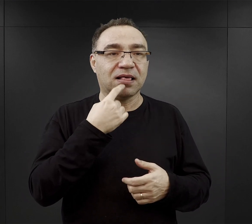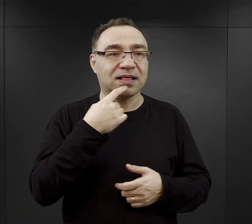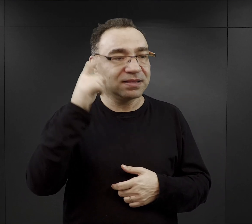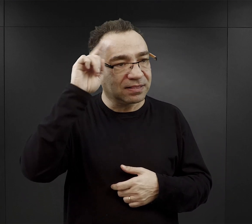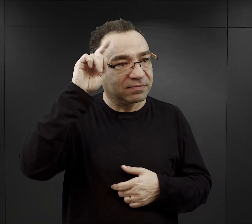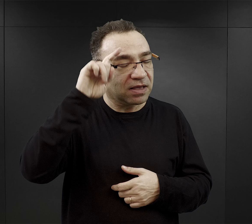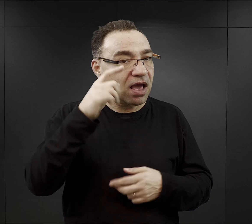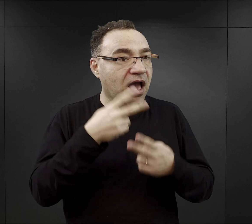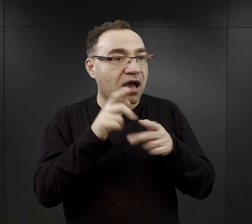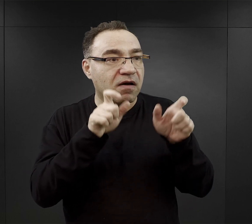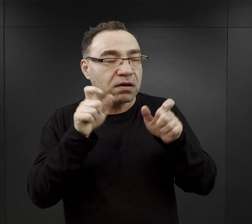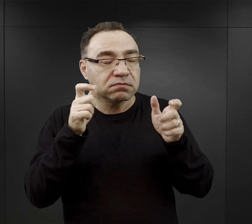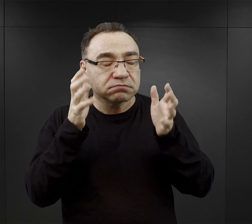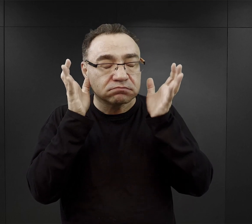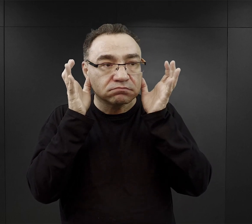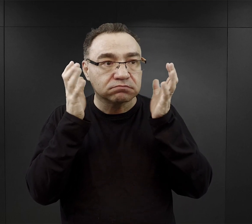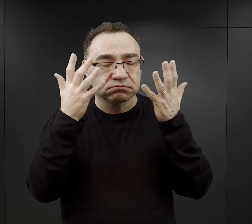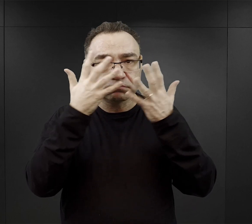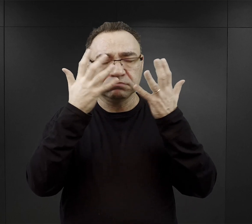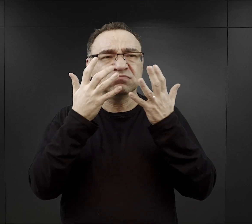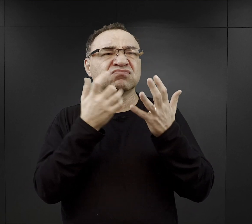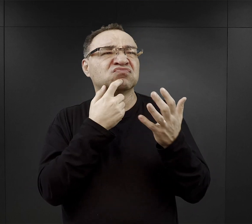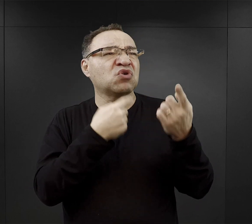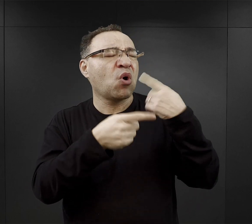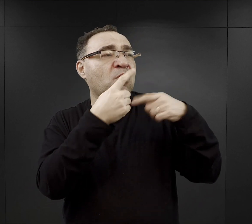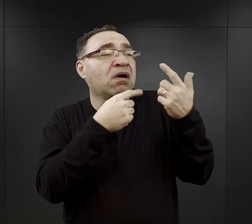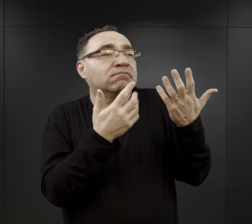Wielu więźniów było oszołomionych, bo kompletnie nie rozumiało co się do nich mówi,